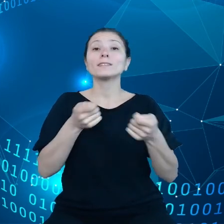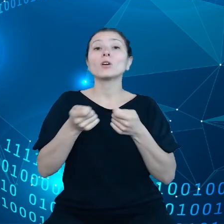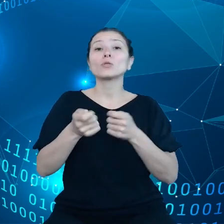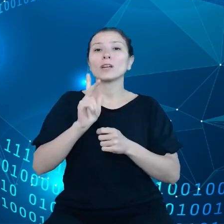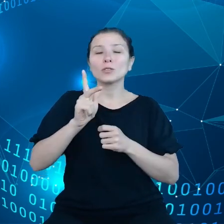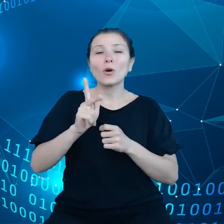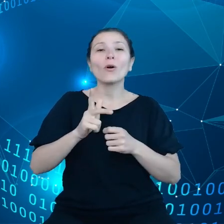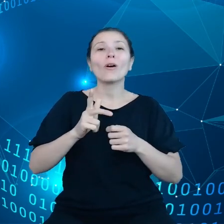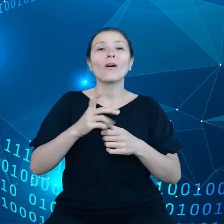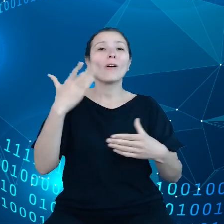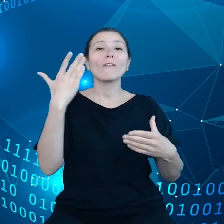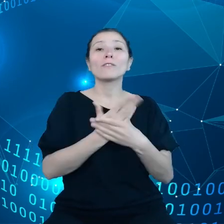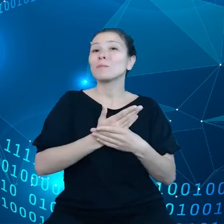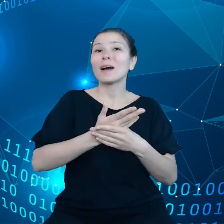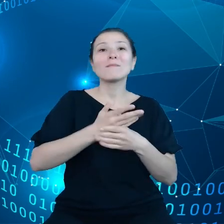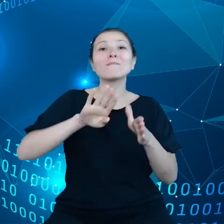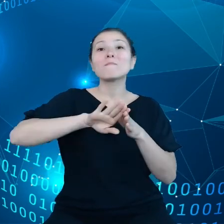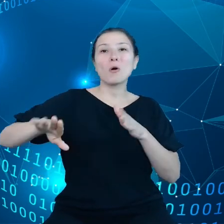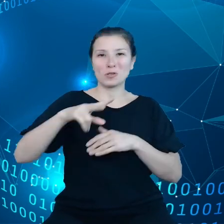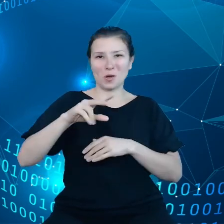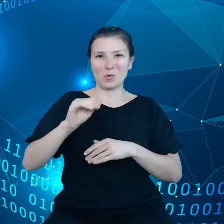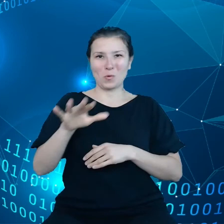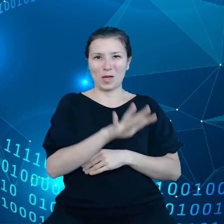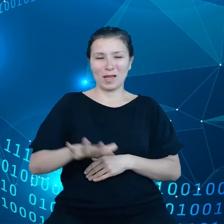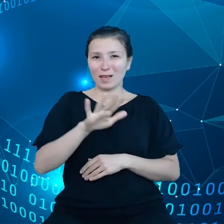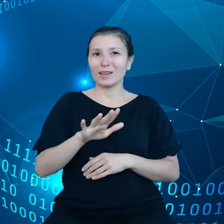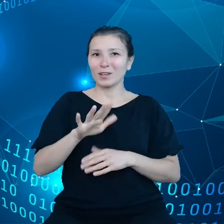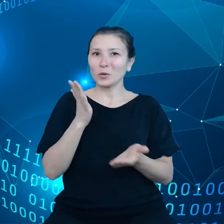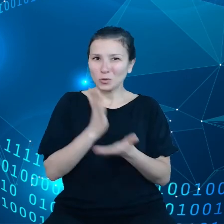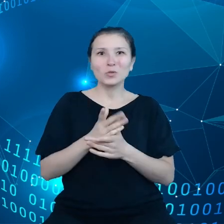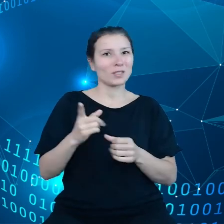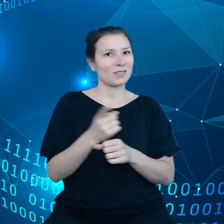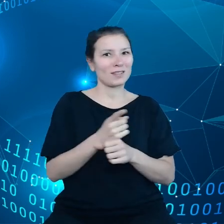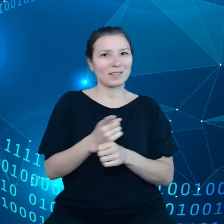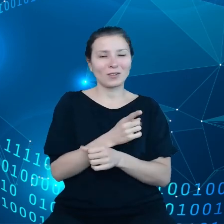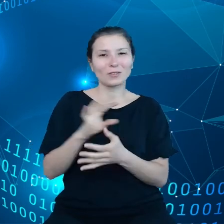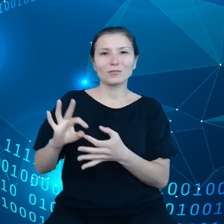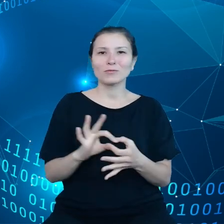Unii Europejskiej, co stanowi samo w sobie ryzyko związane z cyberatakami,